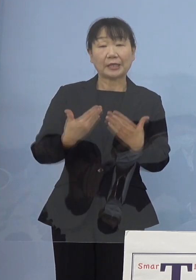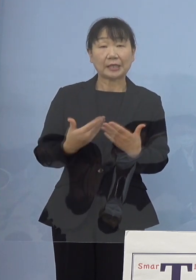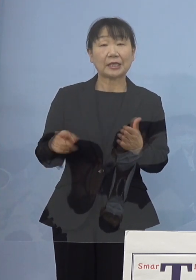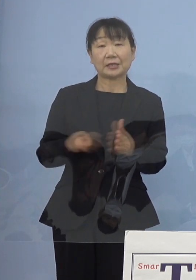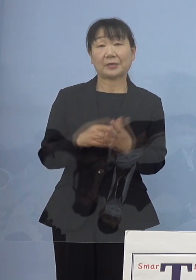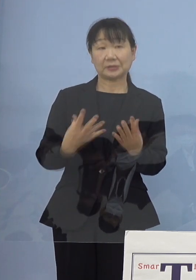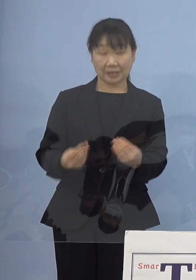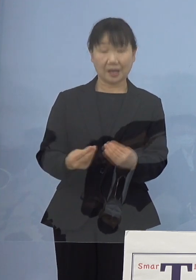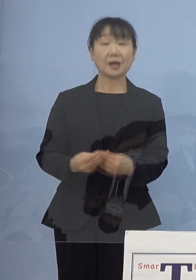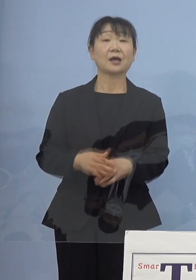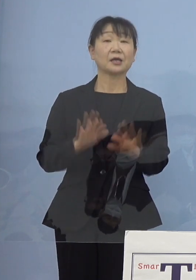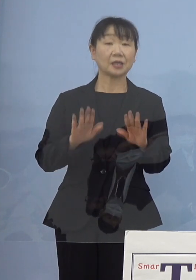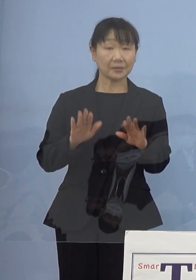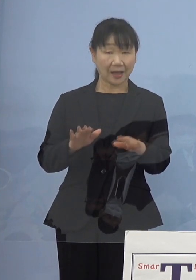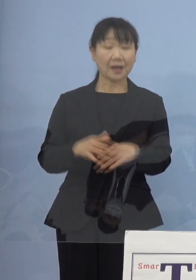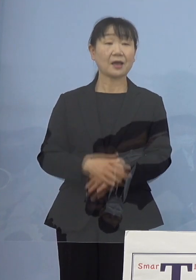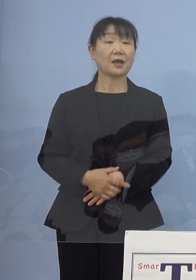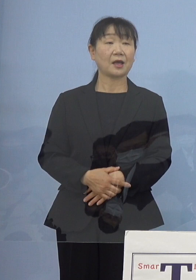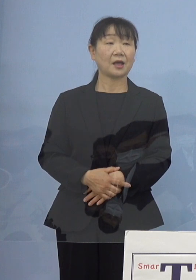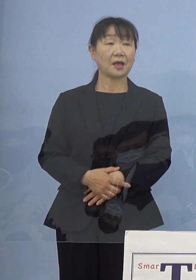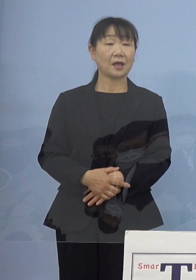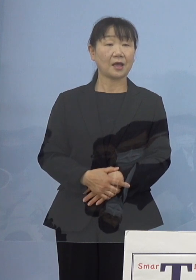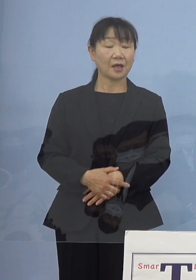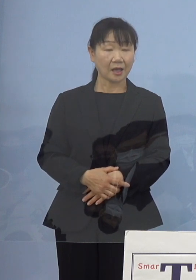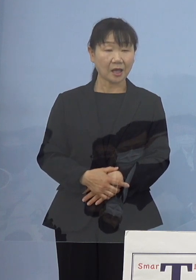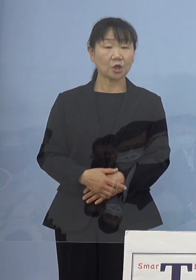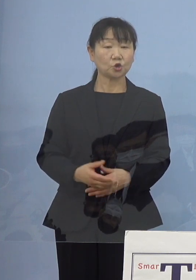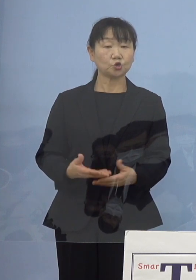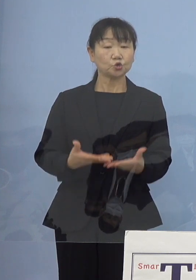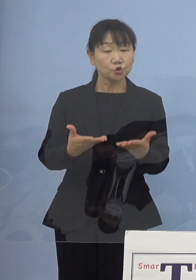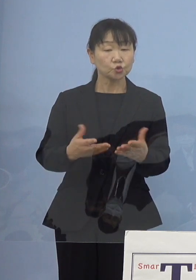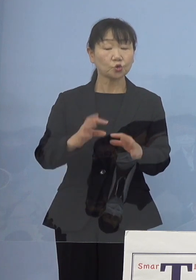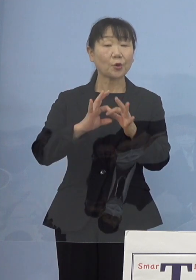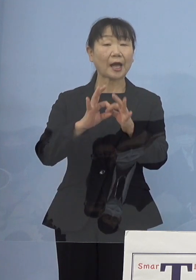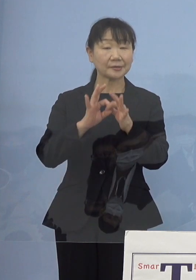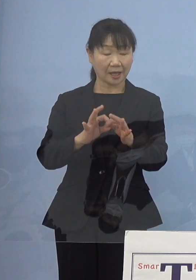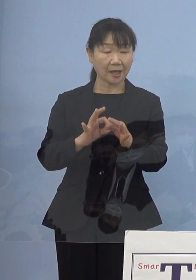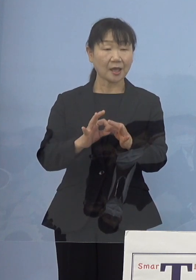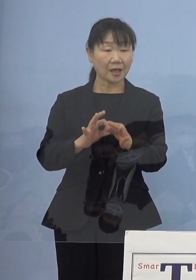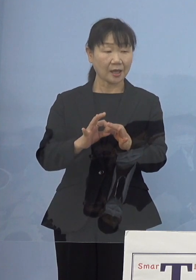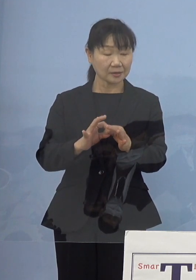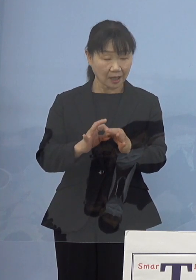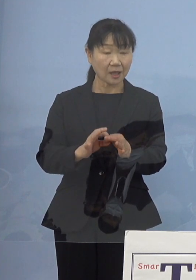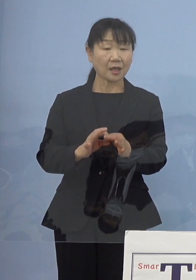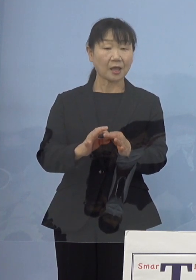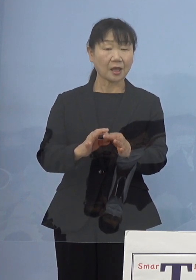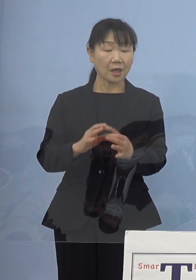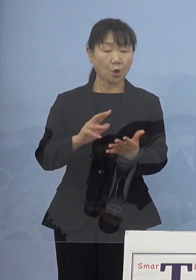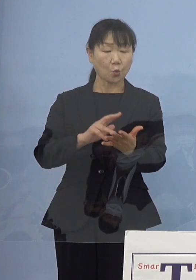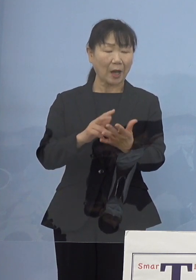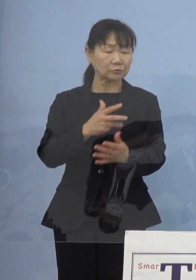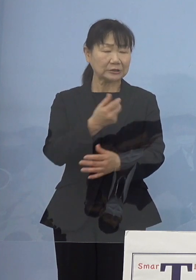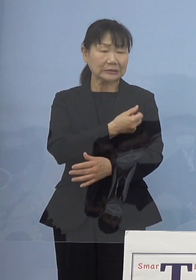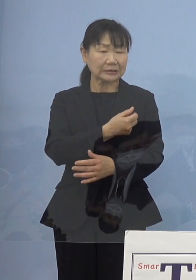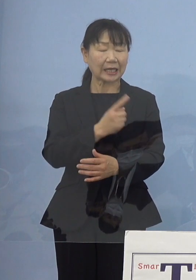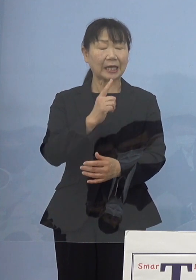今、需給の関係ということですが ちょうどワクチンが一段落して次のフェーズとして